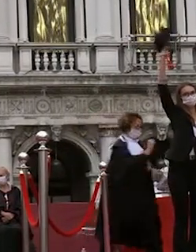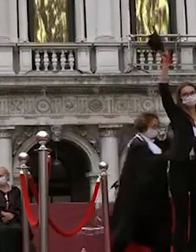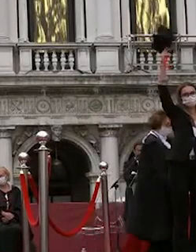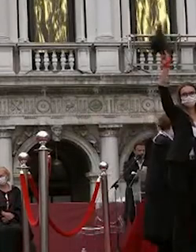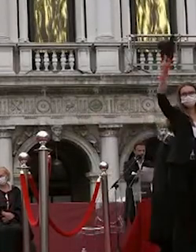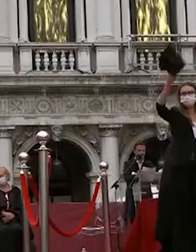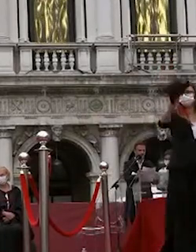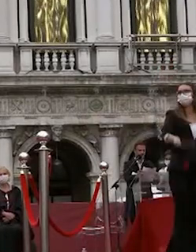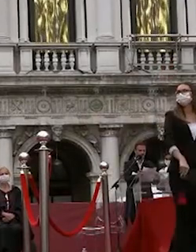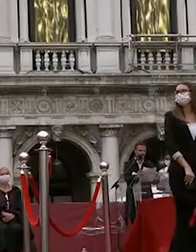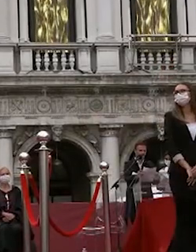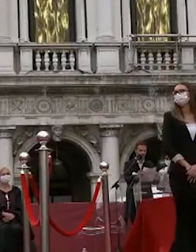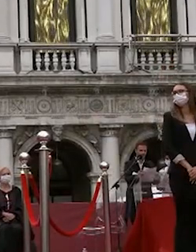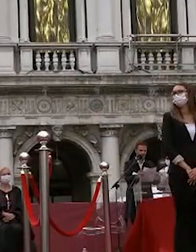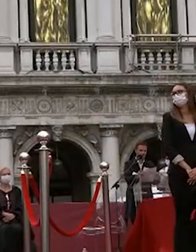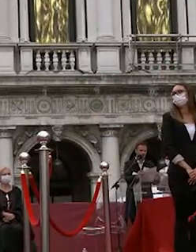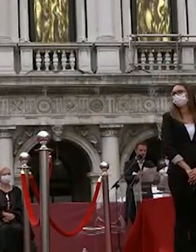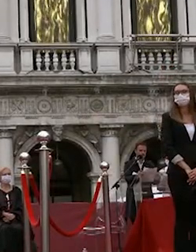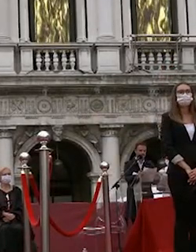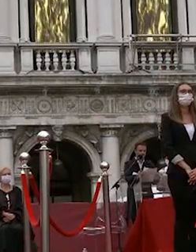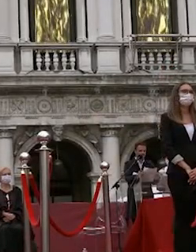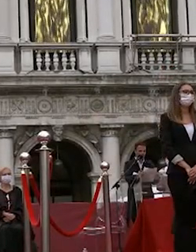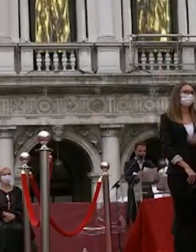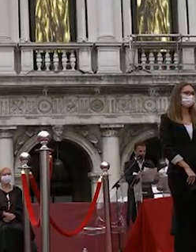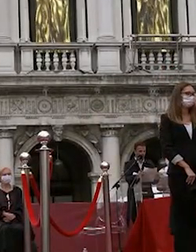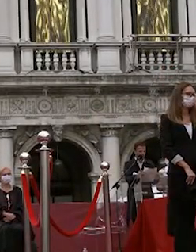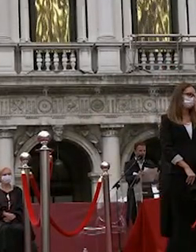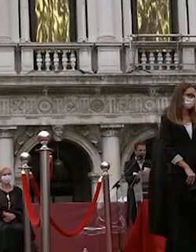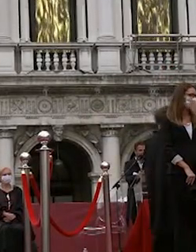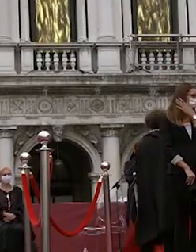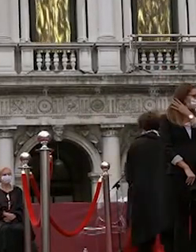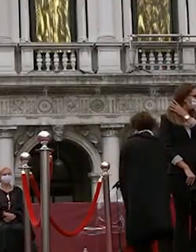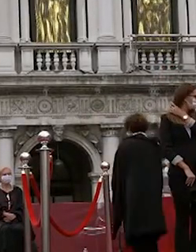proclamazione è necessario che ciascuno si risiede al proprio posto e attende le